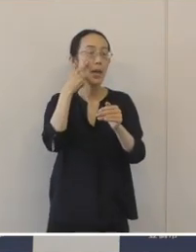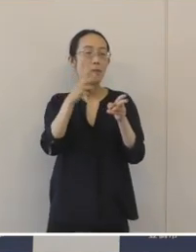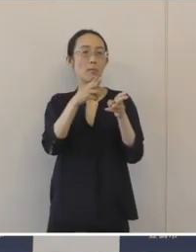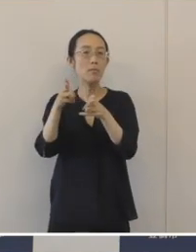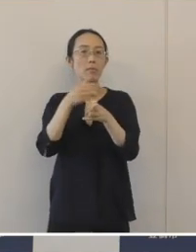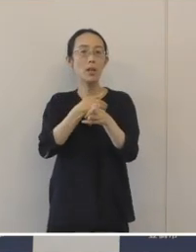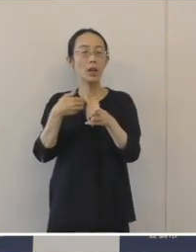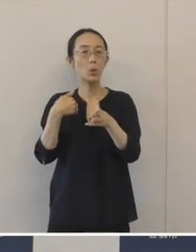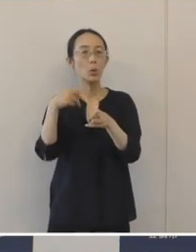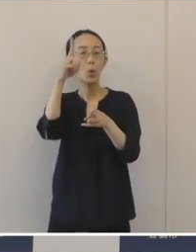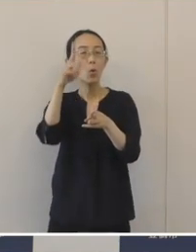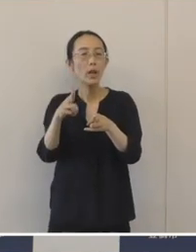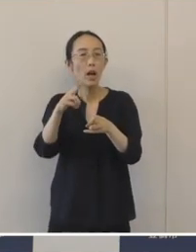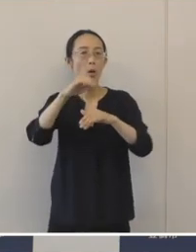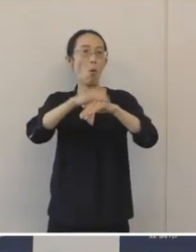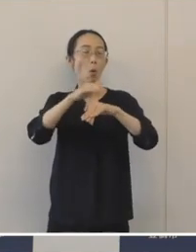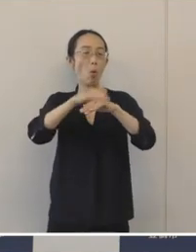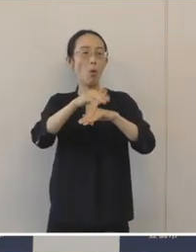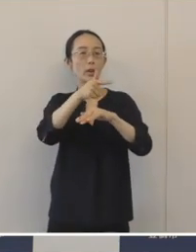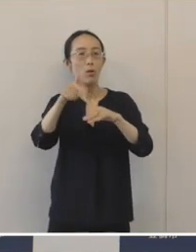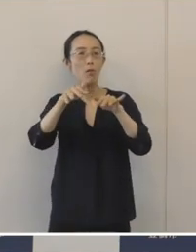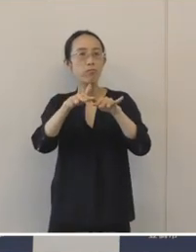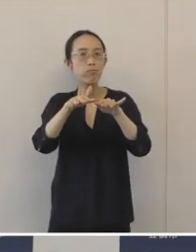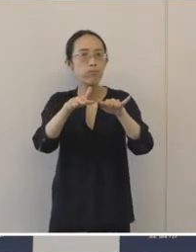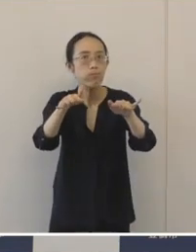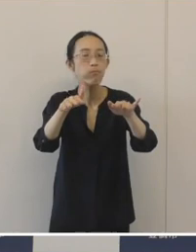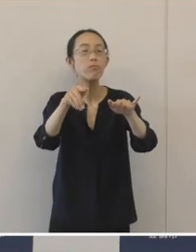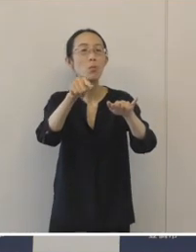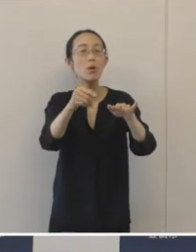まず周知することが大事だと思っております。